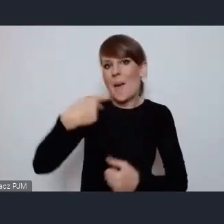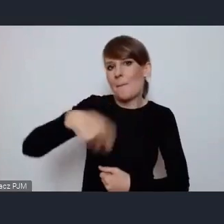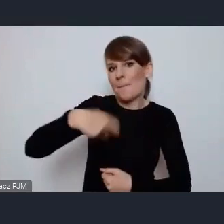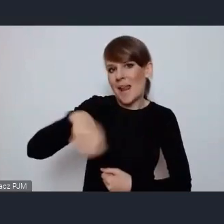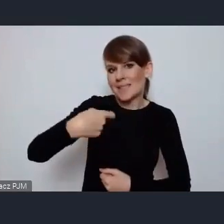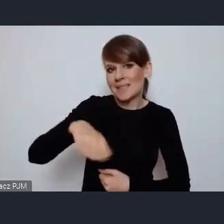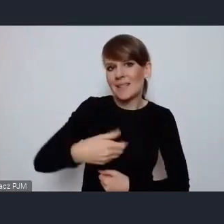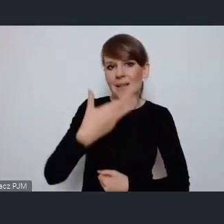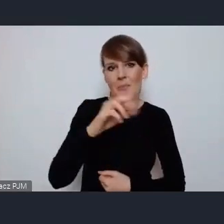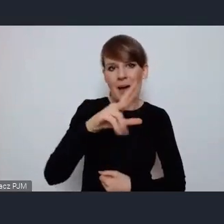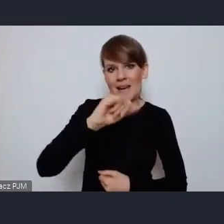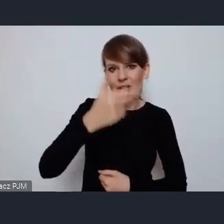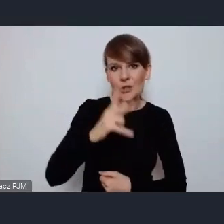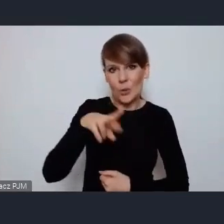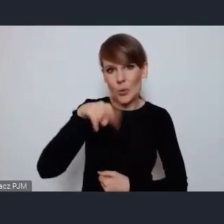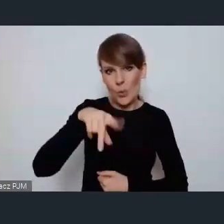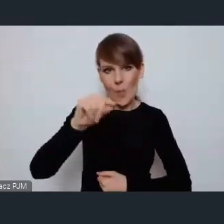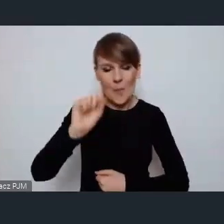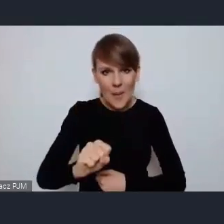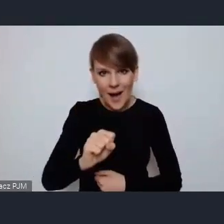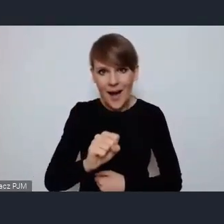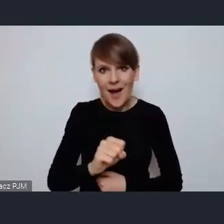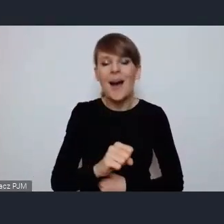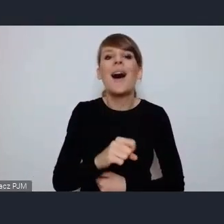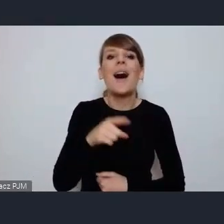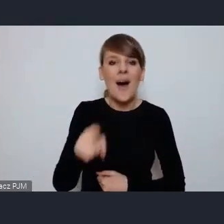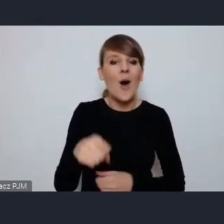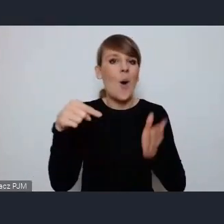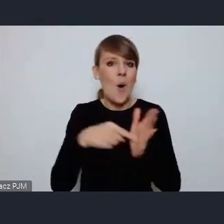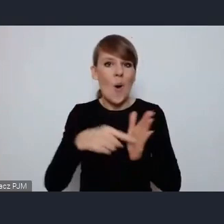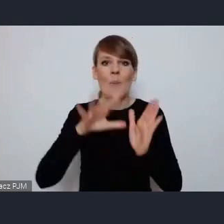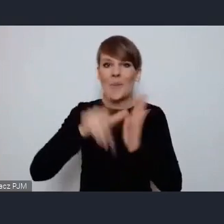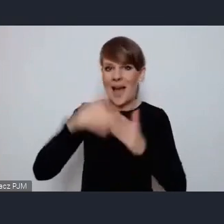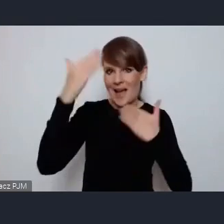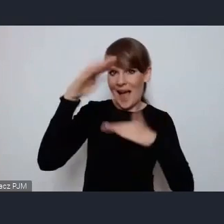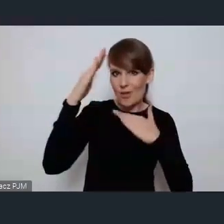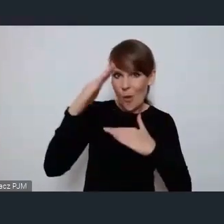Marcinowi Krupie za to, że właśnie miasto Katowice zostało gospodarzem tak